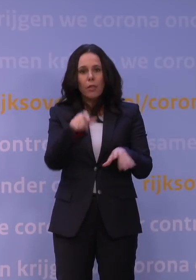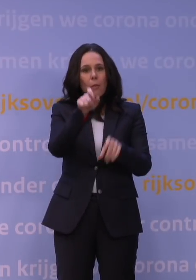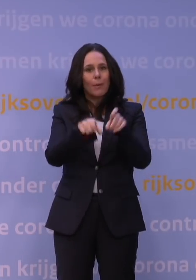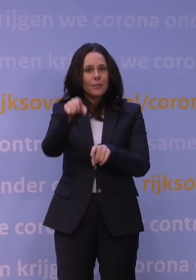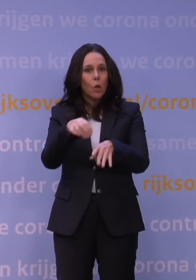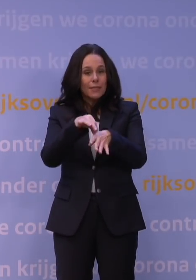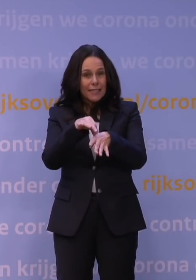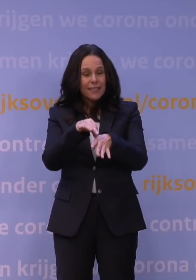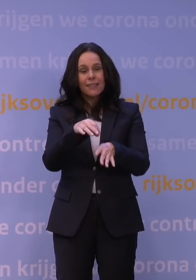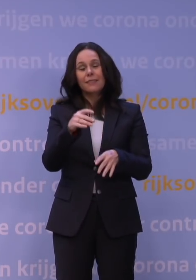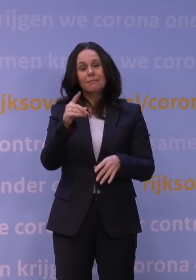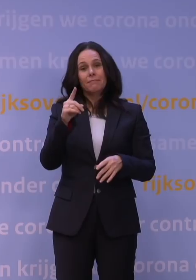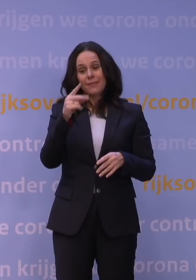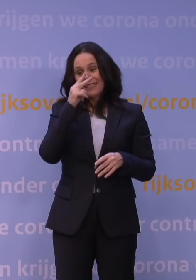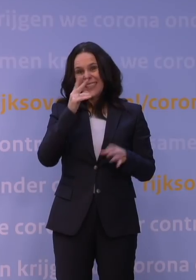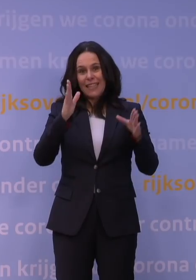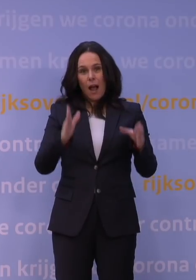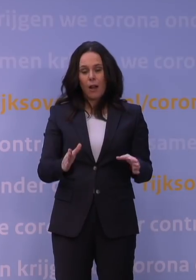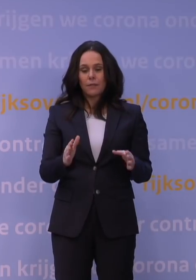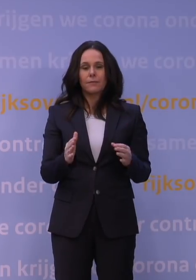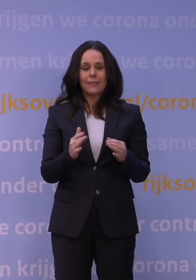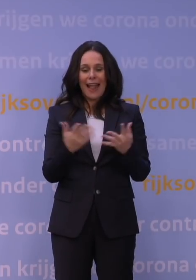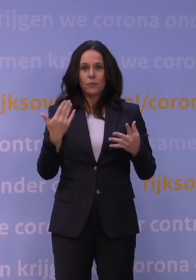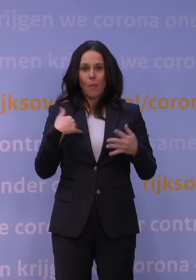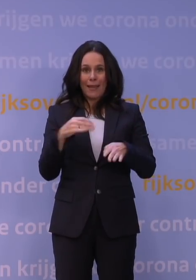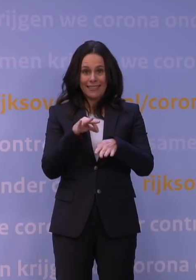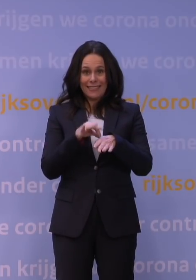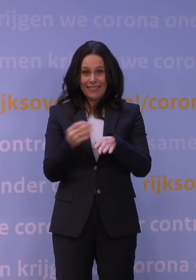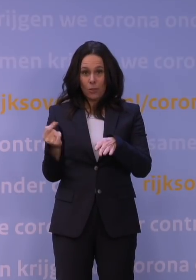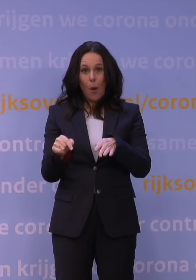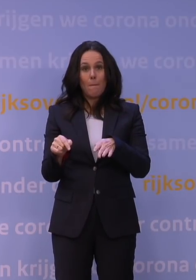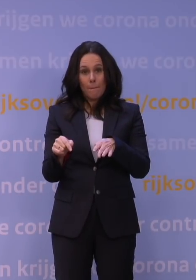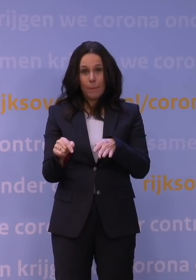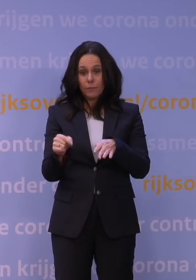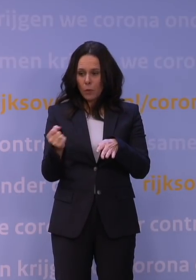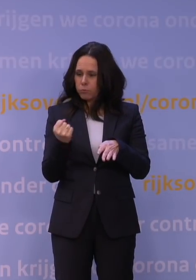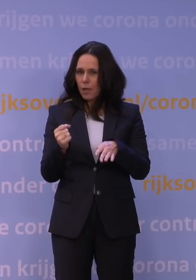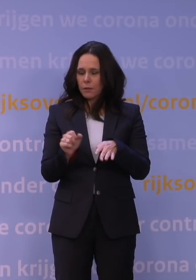dat het aantal zieken dat we dan zullen krijgen vanwege de zeer snelle verspreiding van het virus,